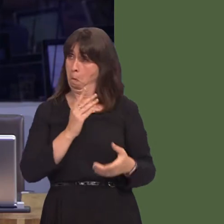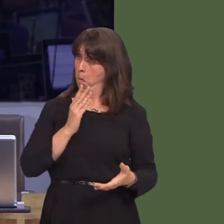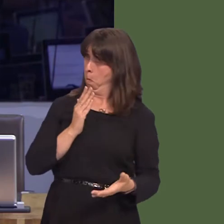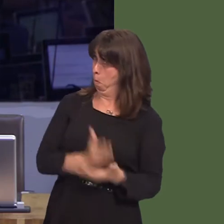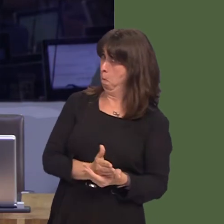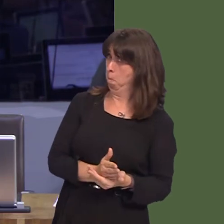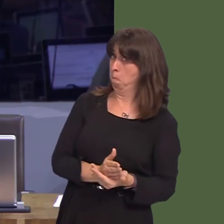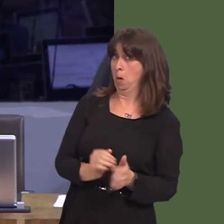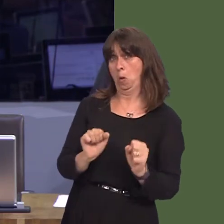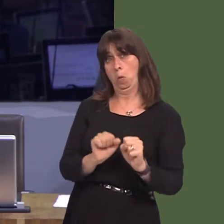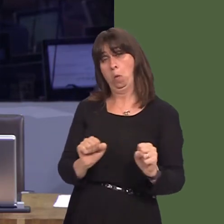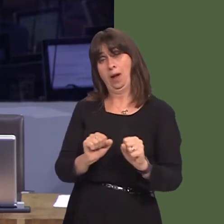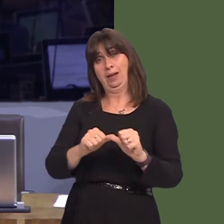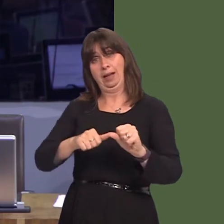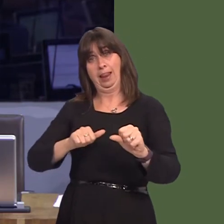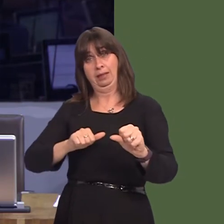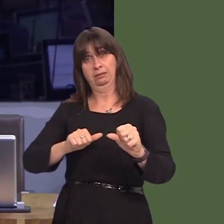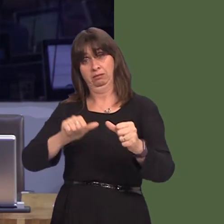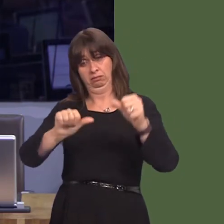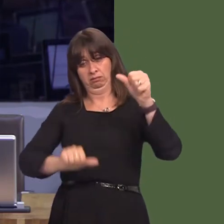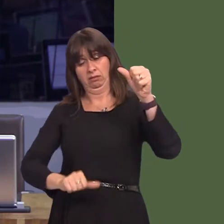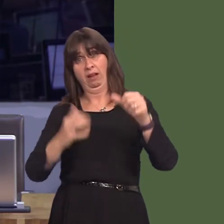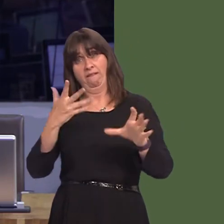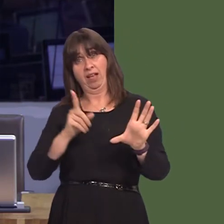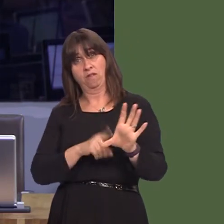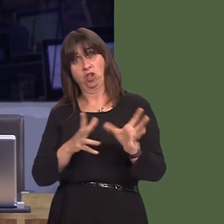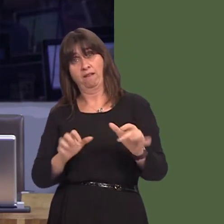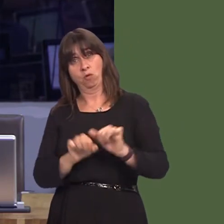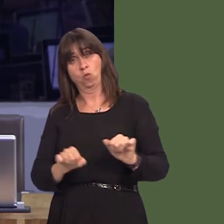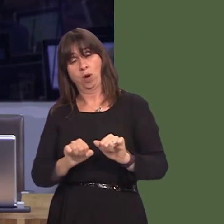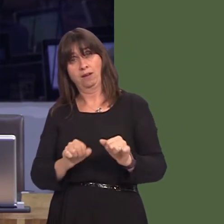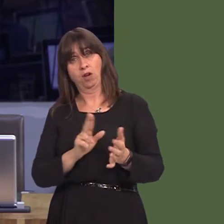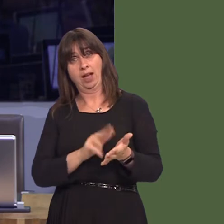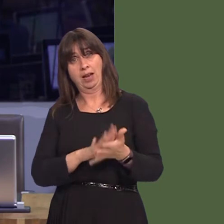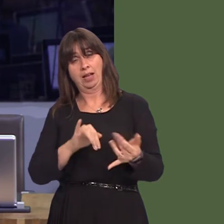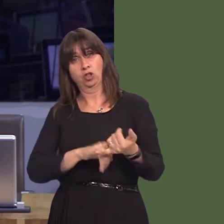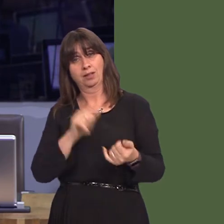o bum mlynedd ar gyfer deintydd gwasanaeth iechyd yn ne Ceredigion, a ffonio yn y bore